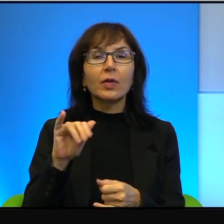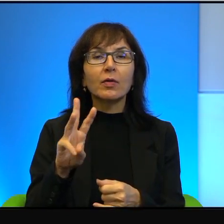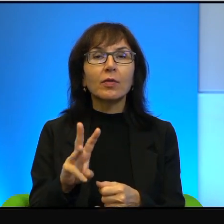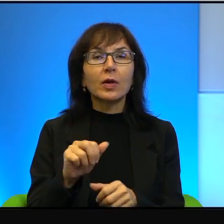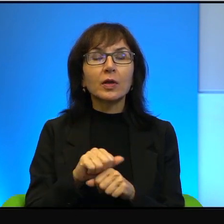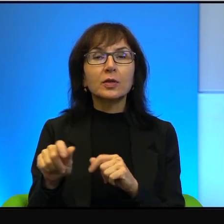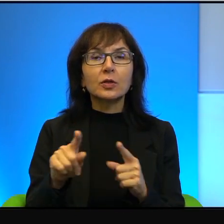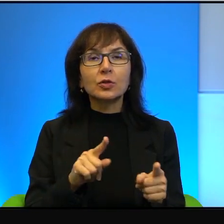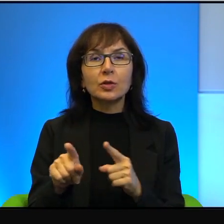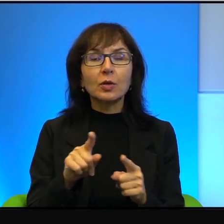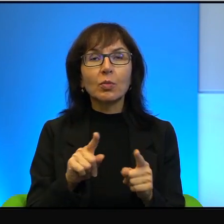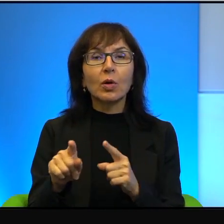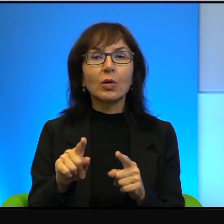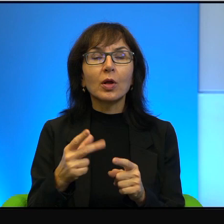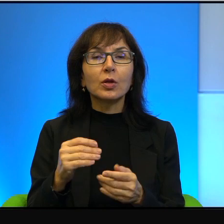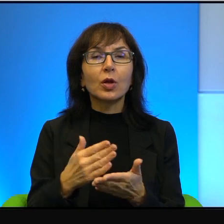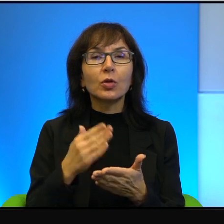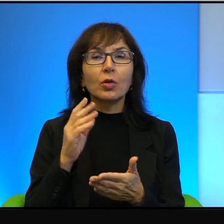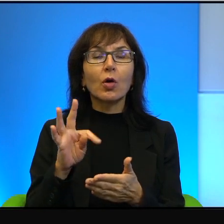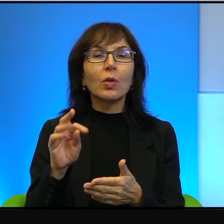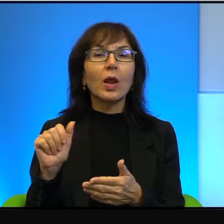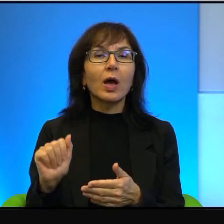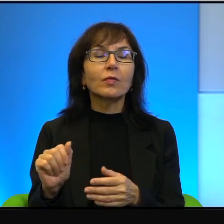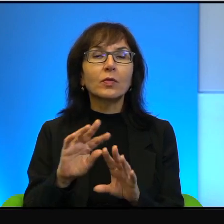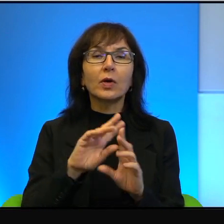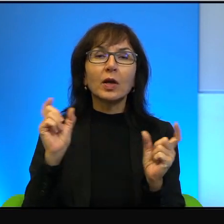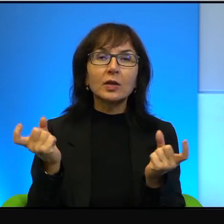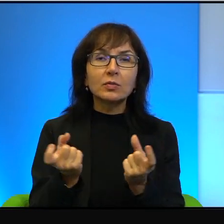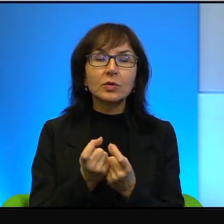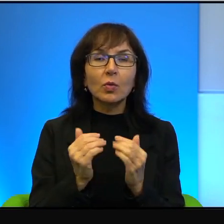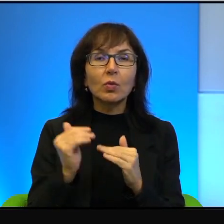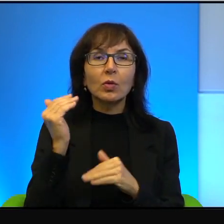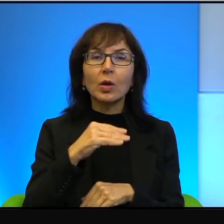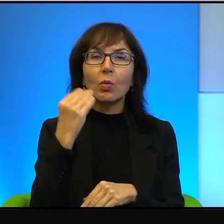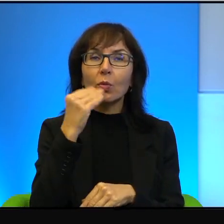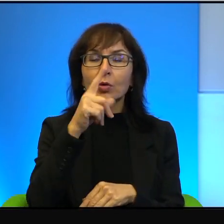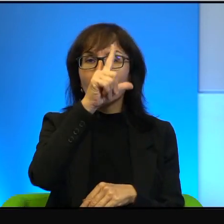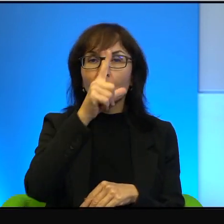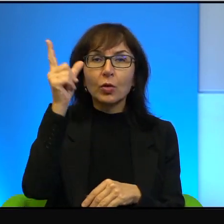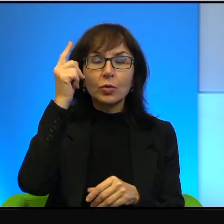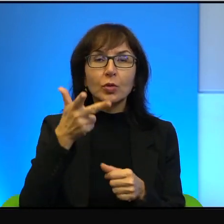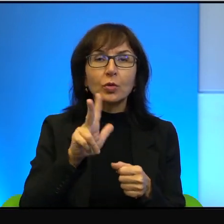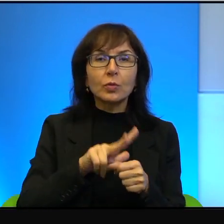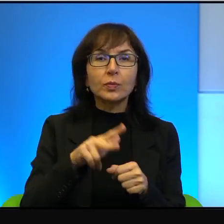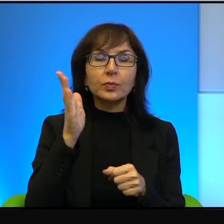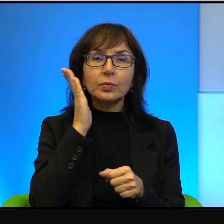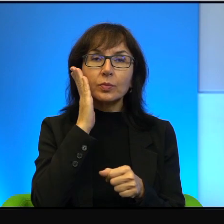bo to oczywiście nie chodzi tylko o Tel Awiw, ale o cały pas nadmorski, o ludzi, którzy mieszkają w Haifie, gdzie mieszka również bardzo,